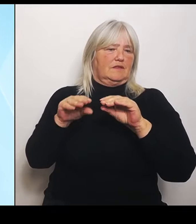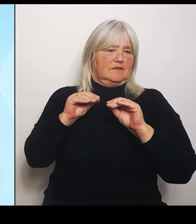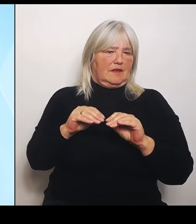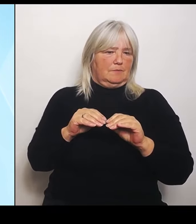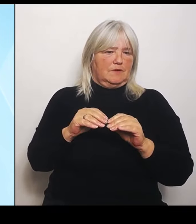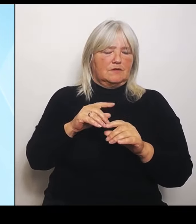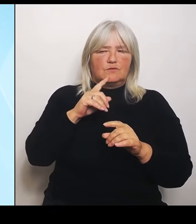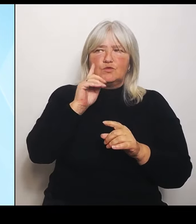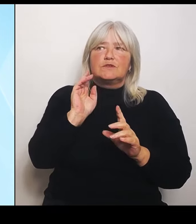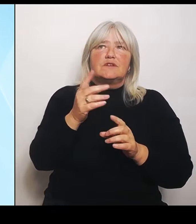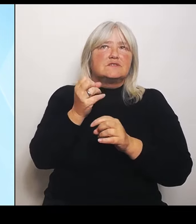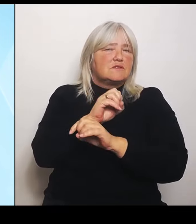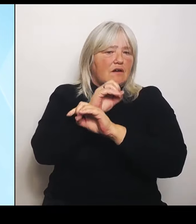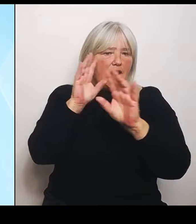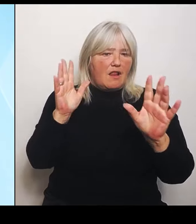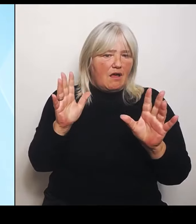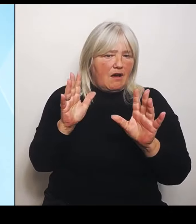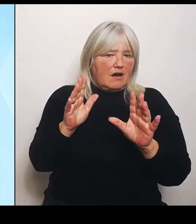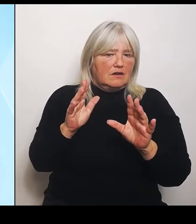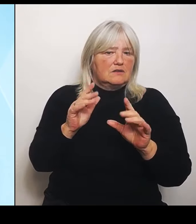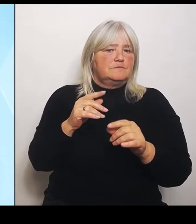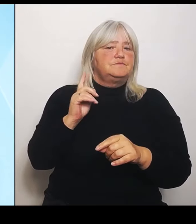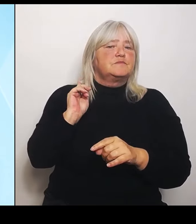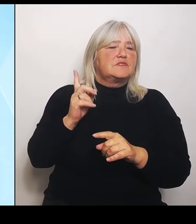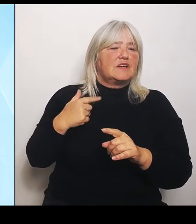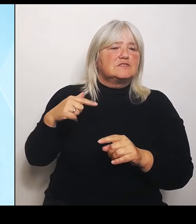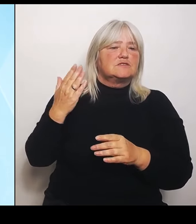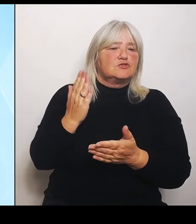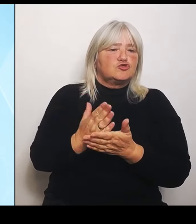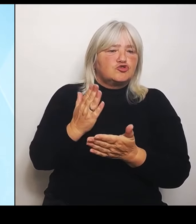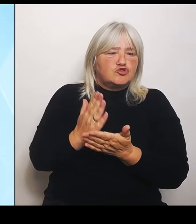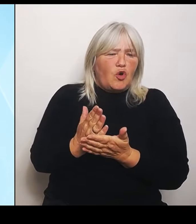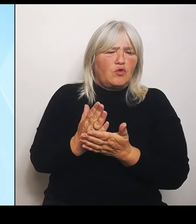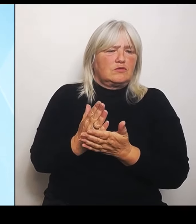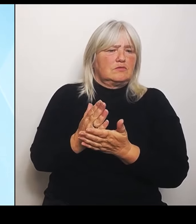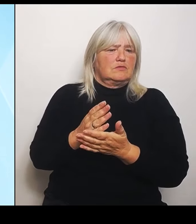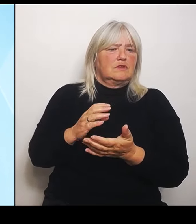eine Katastrophensituation von nationalem Ausmaß war